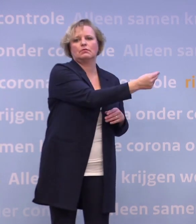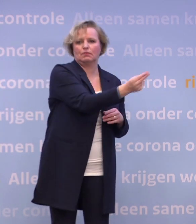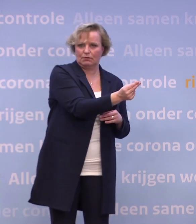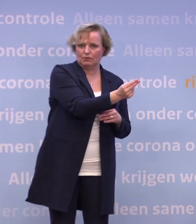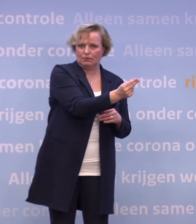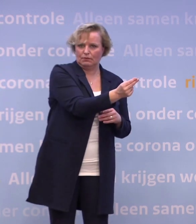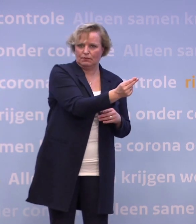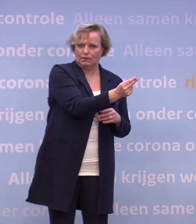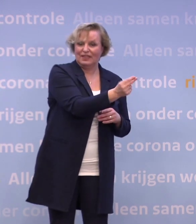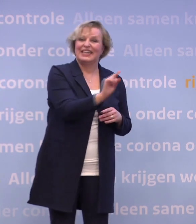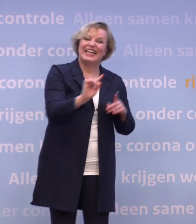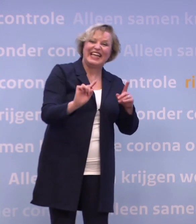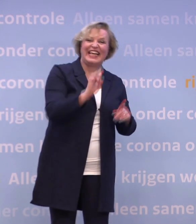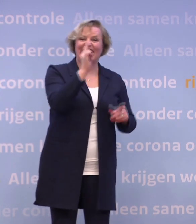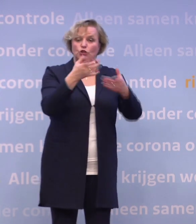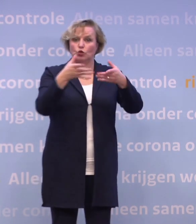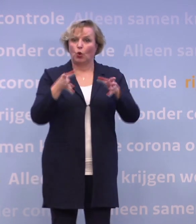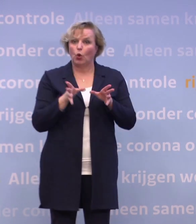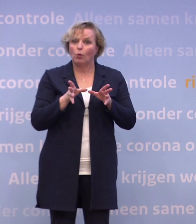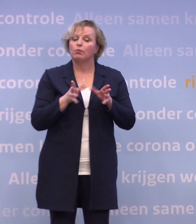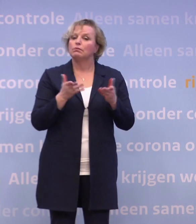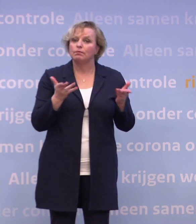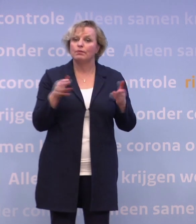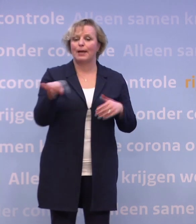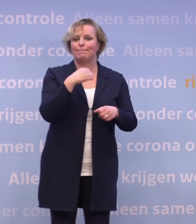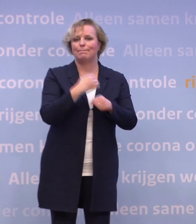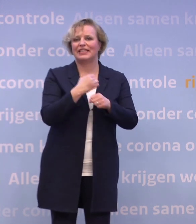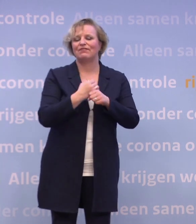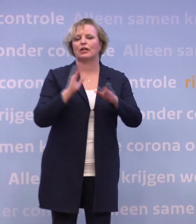En de allereerste groep zullen dus nu de medewerkers zijn van de verpleeghuiszorg...